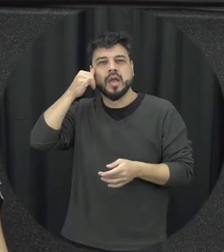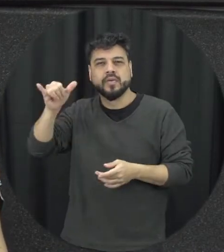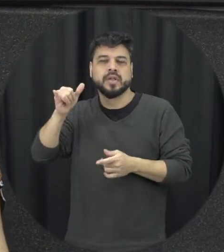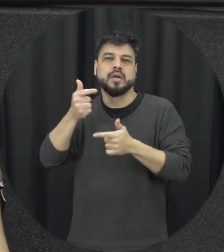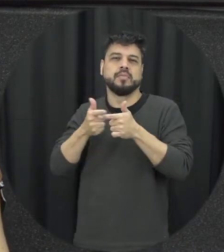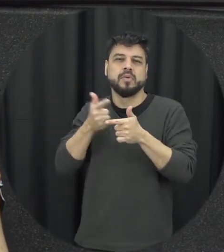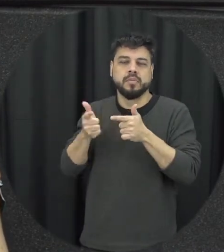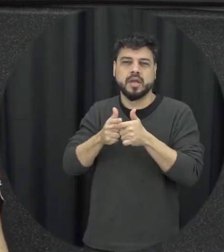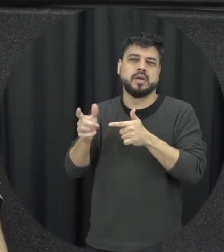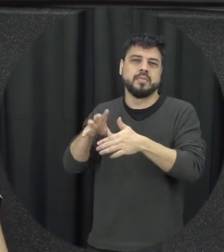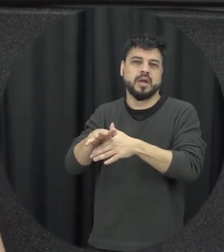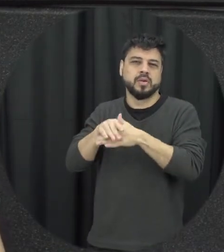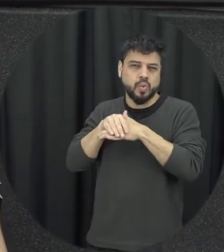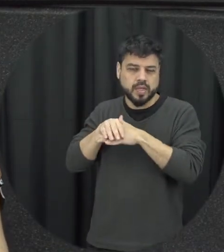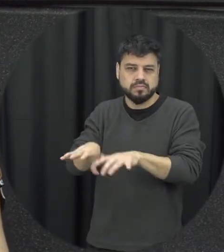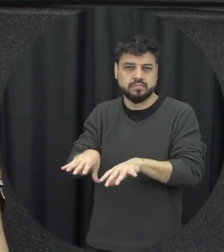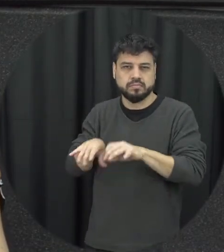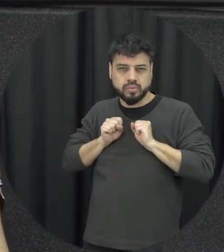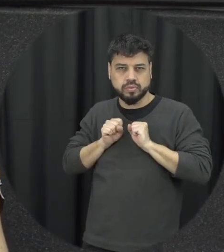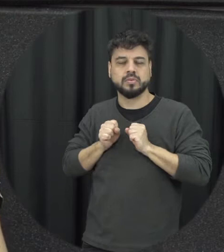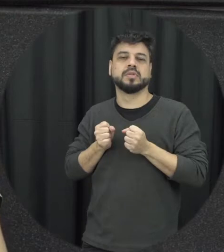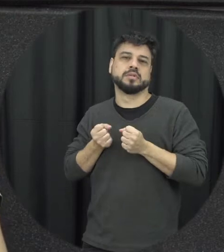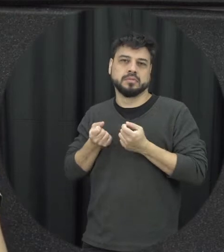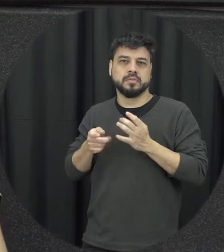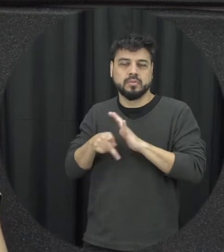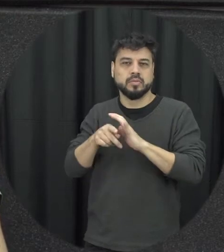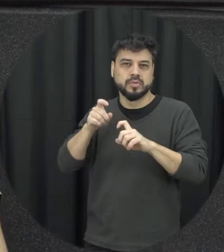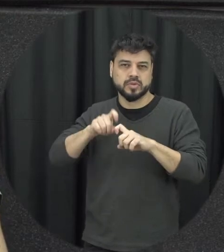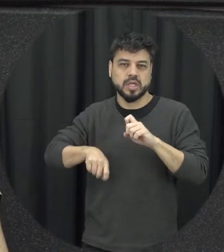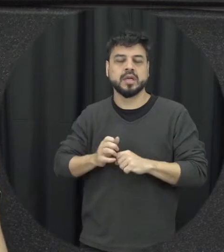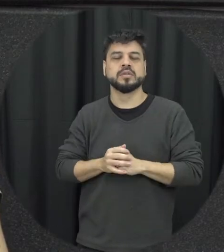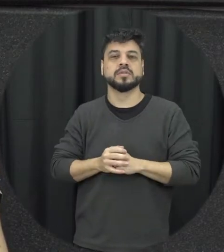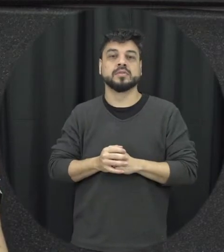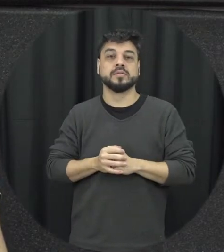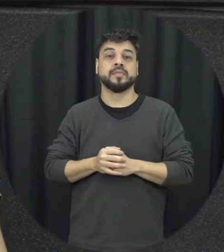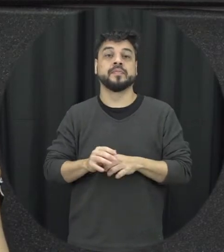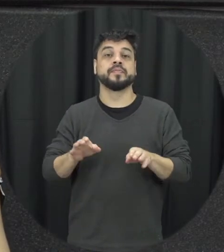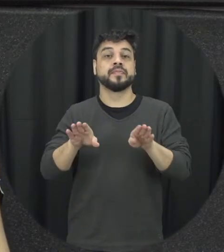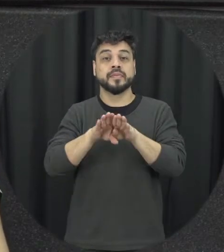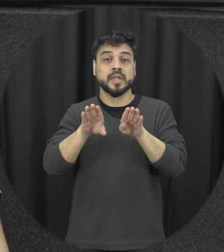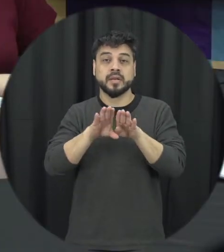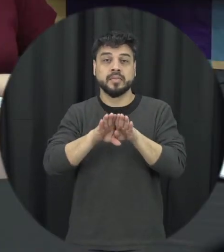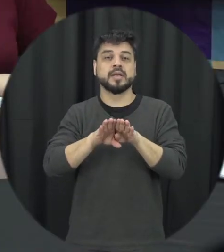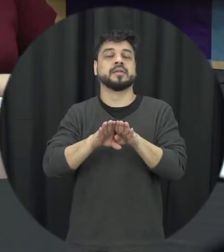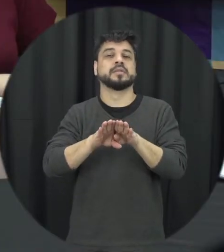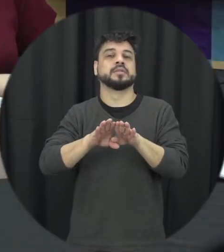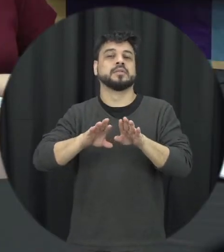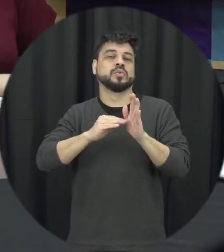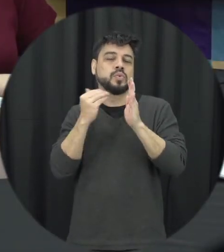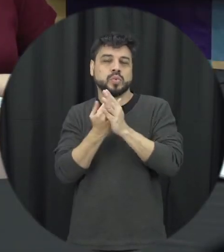doença uma infecção sexualmente transmissível enfim e também todos os atenção e cuidado que